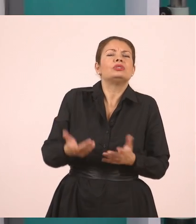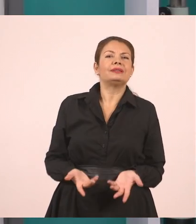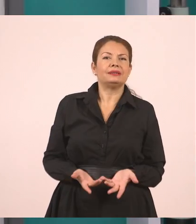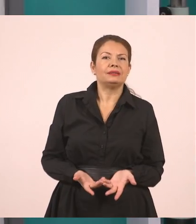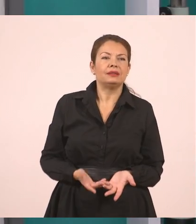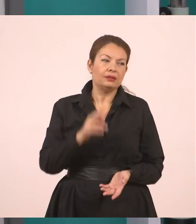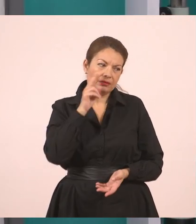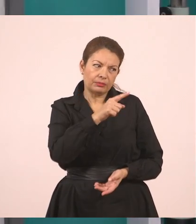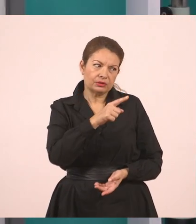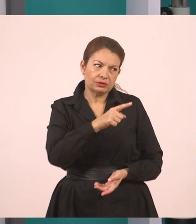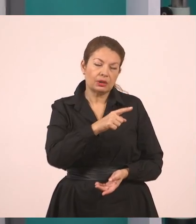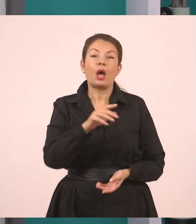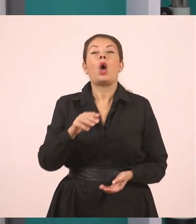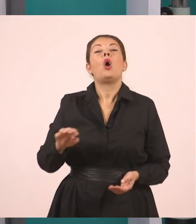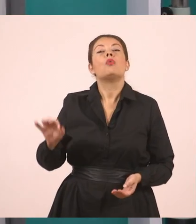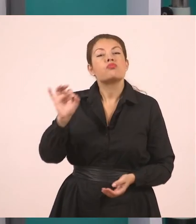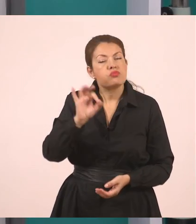Πού θα πάει διακοπές.